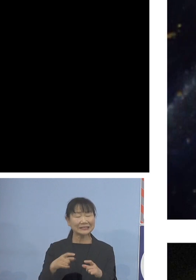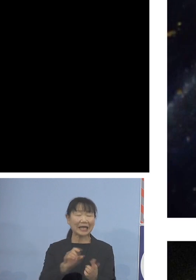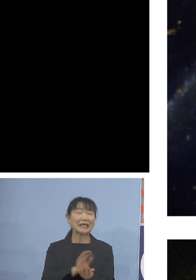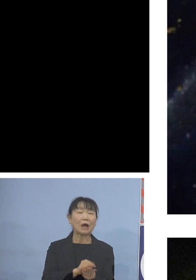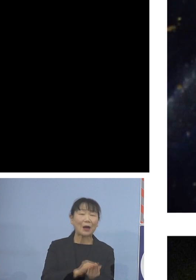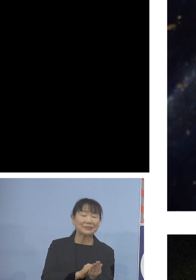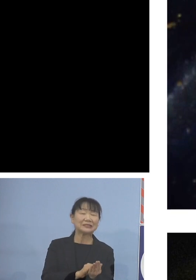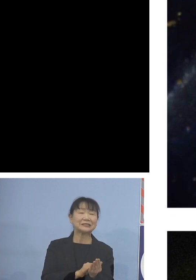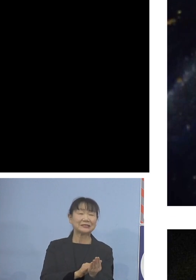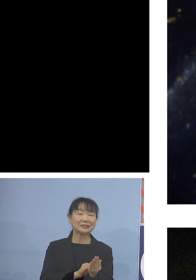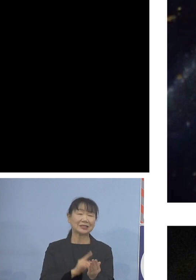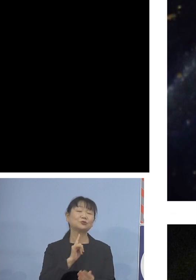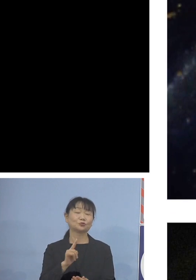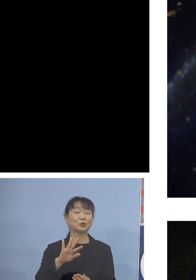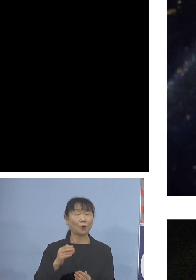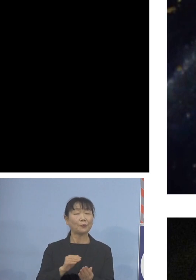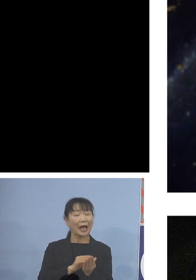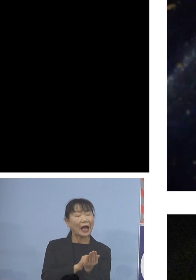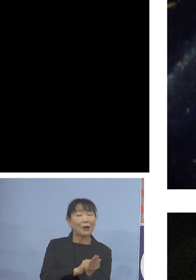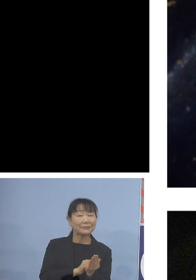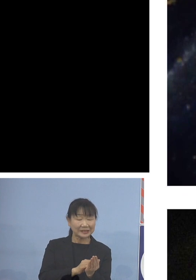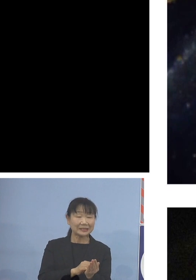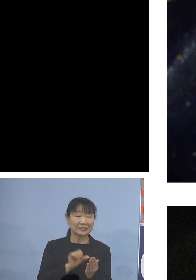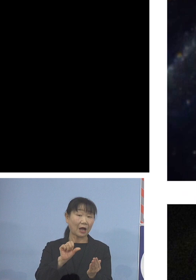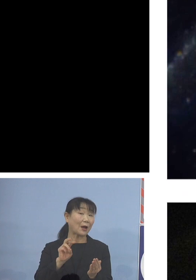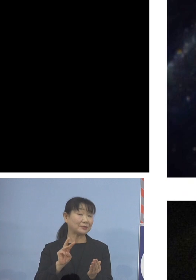アワビの仲間ではあるんですけれどね アワビではない